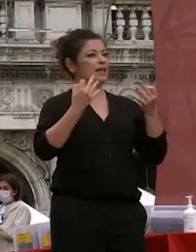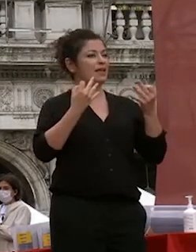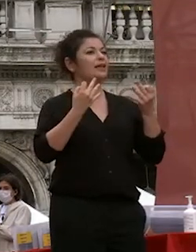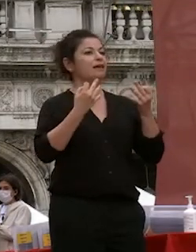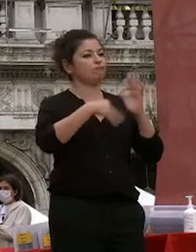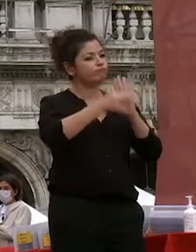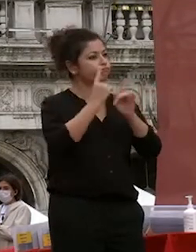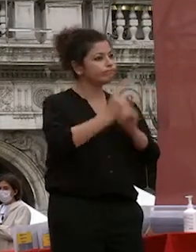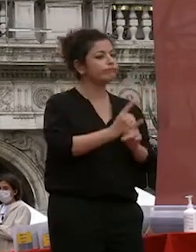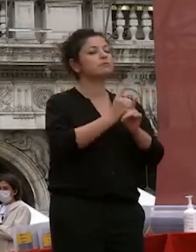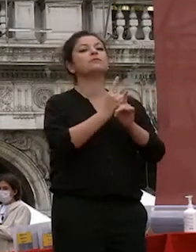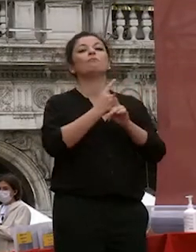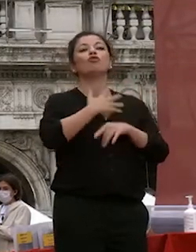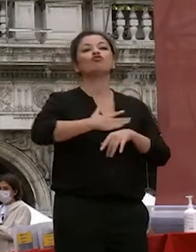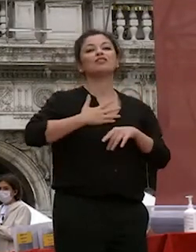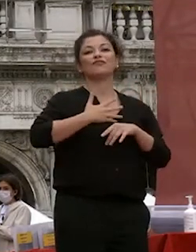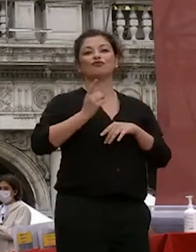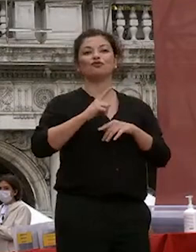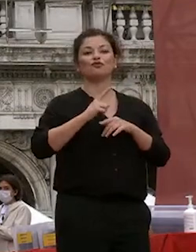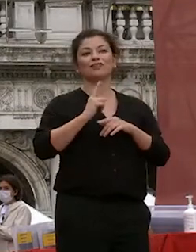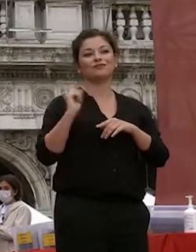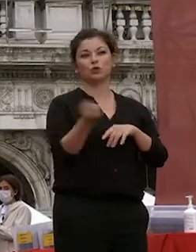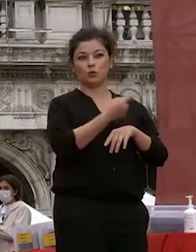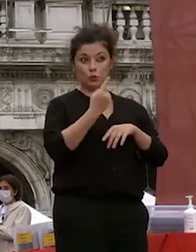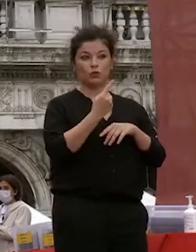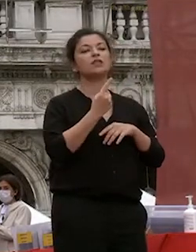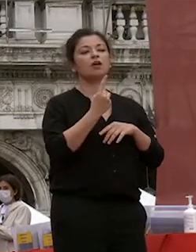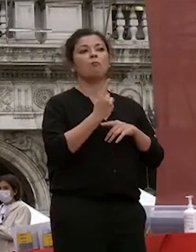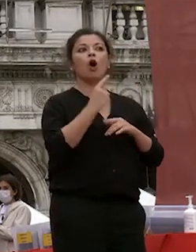ma anche con la cosa con la certezza che non mettiamo in pericolo la salute di